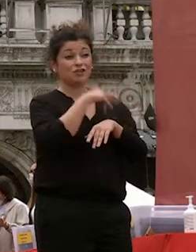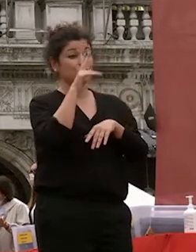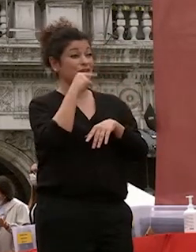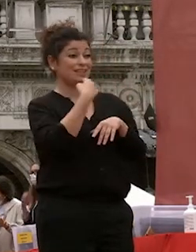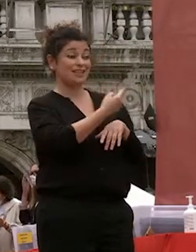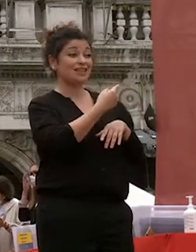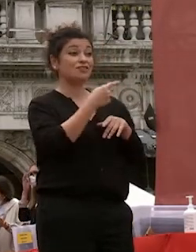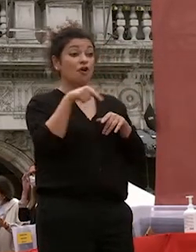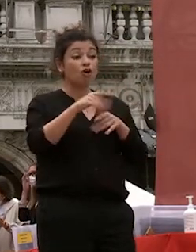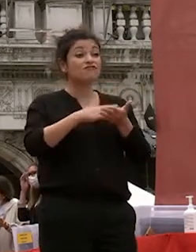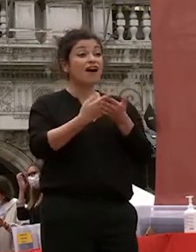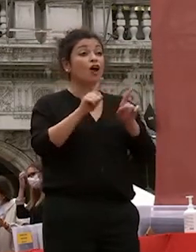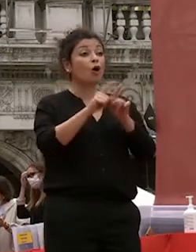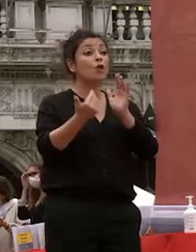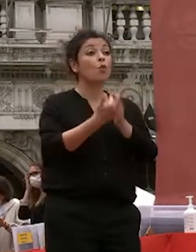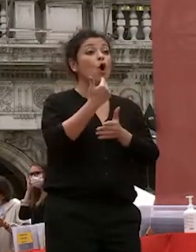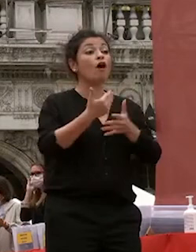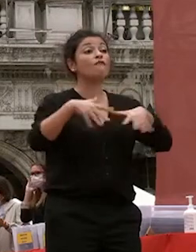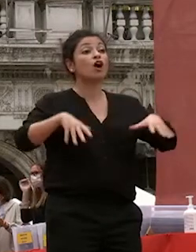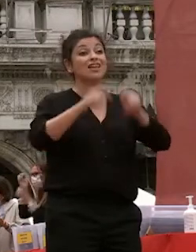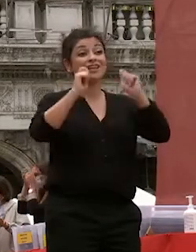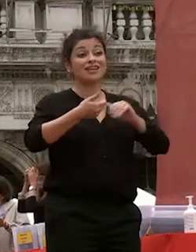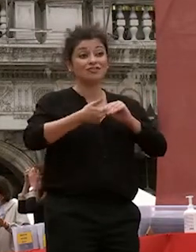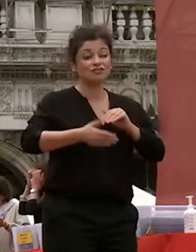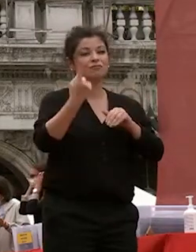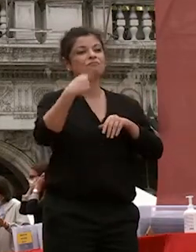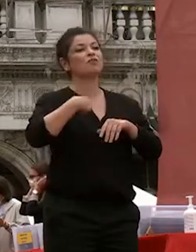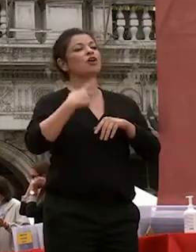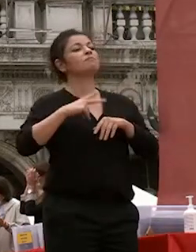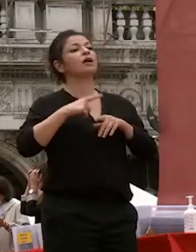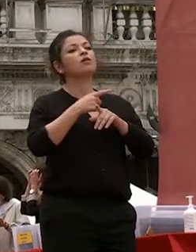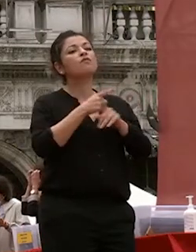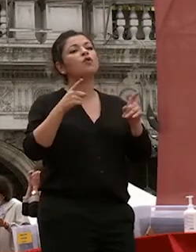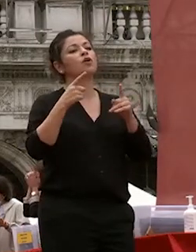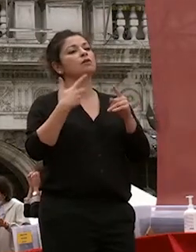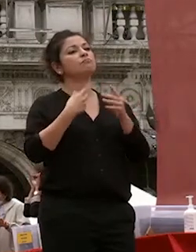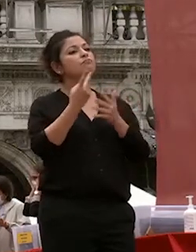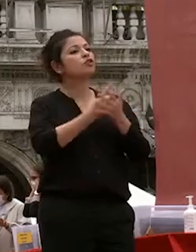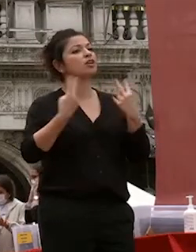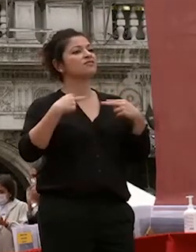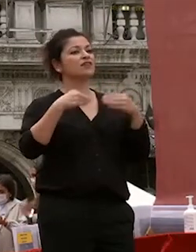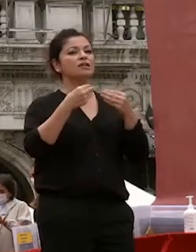nuovo inizio e spero abbiate progetti di vita professionale che rispondano ai